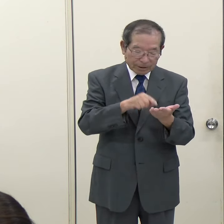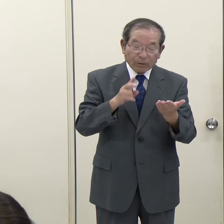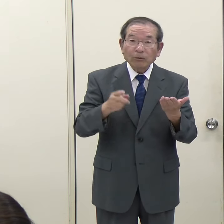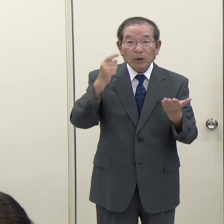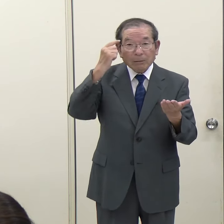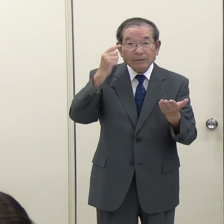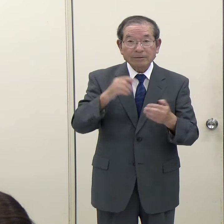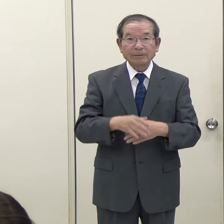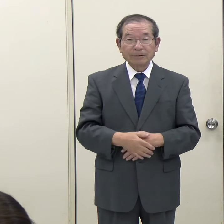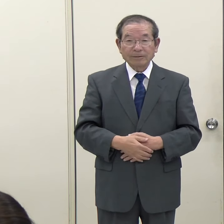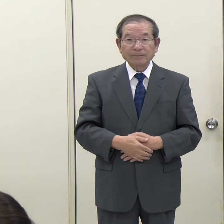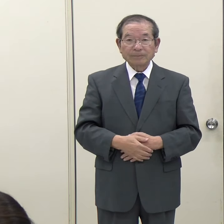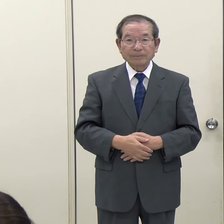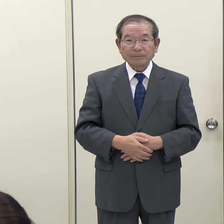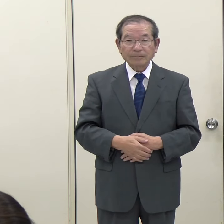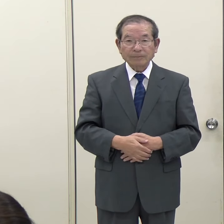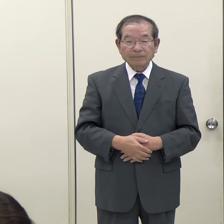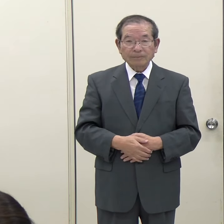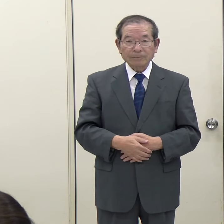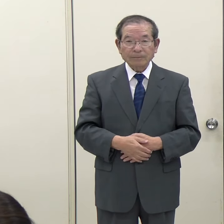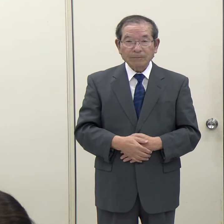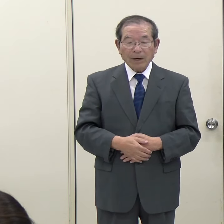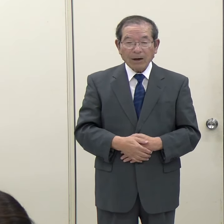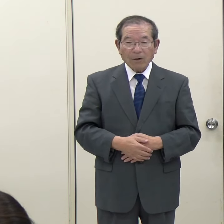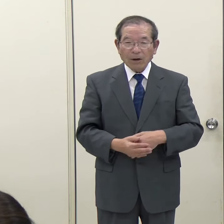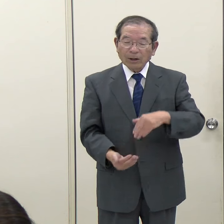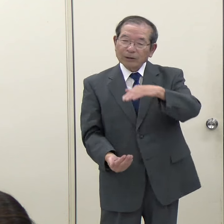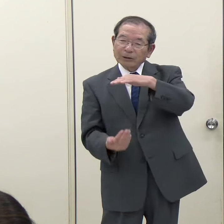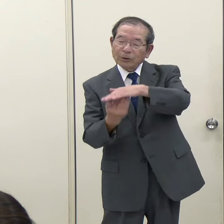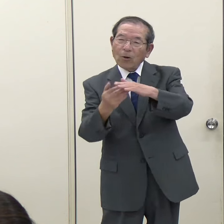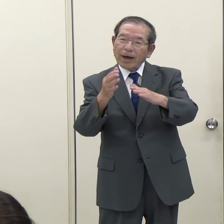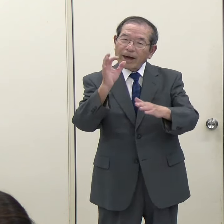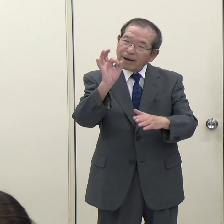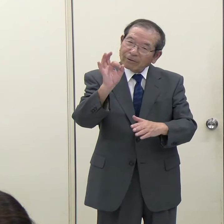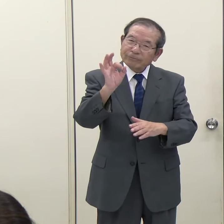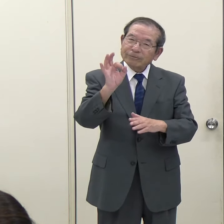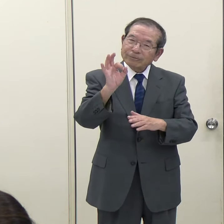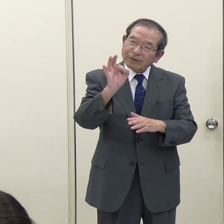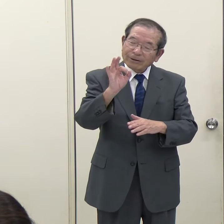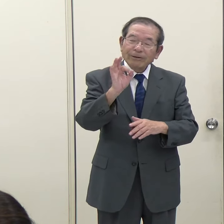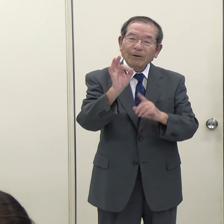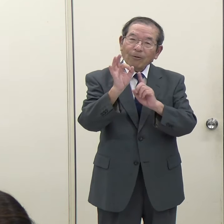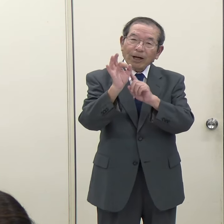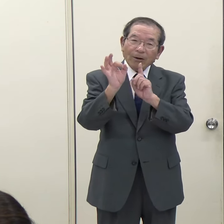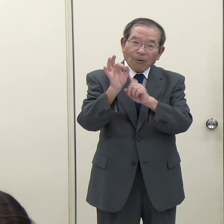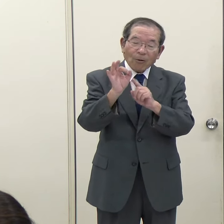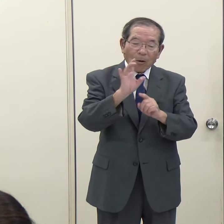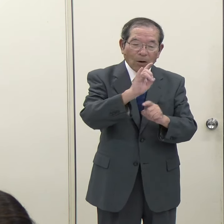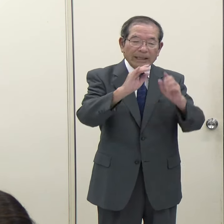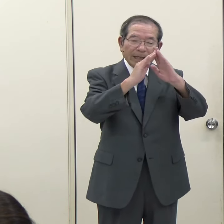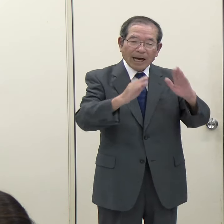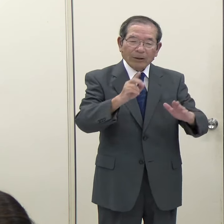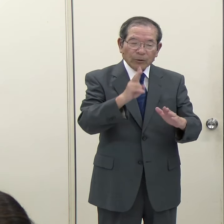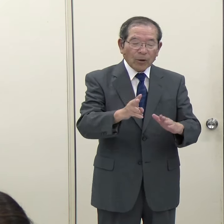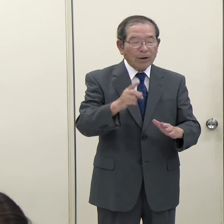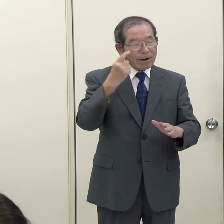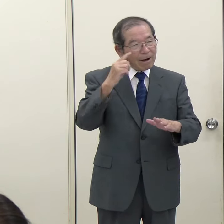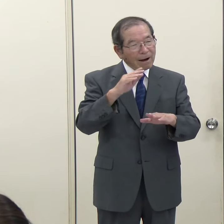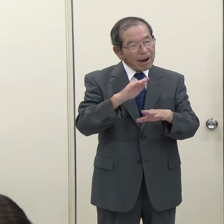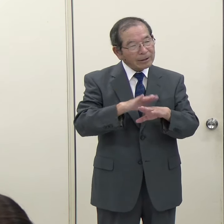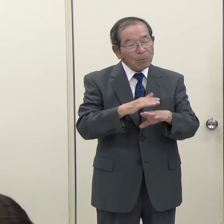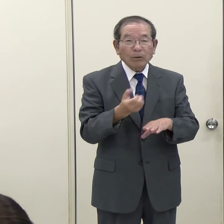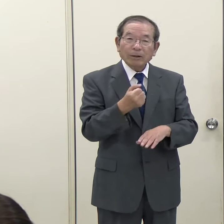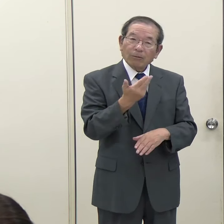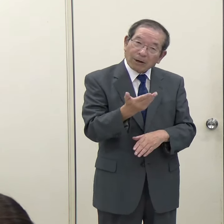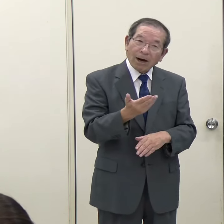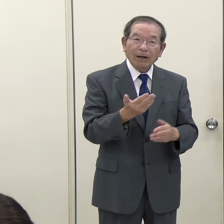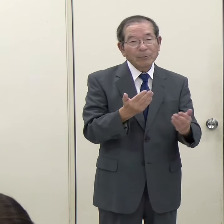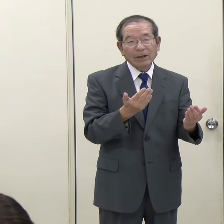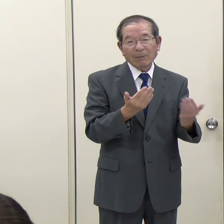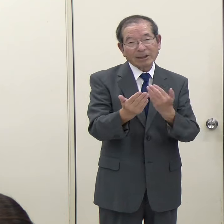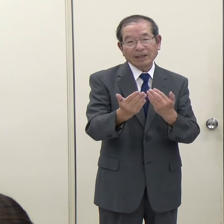私もこの上限額を議会がどのようにお考えになっているのかというのはまだよく分かりません。